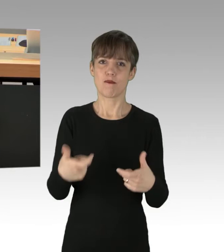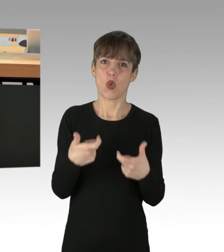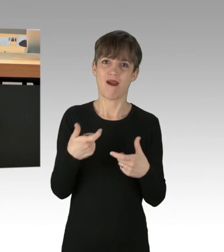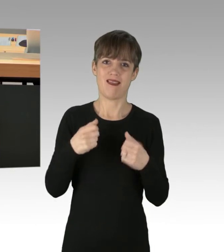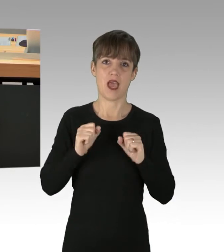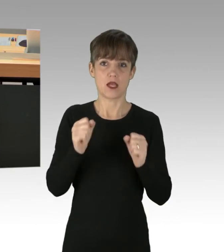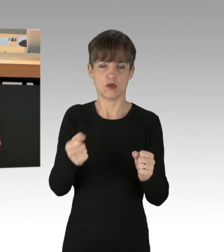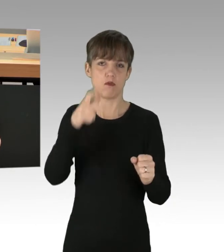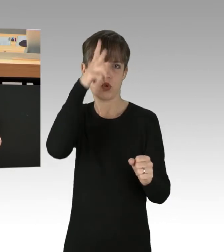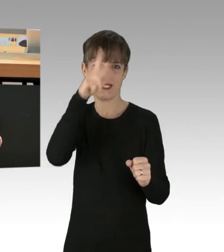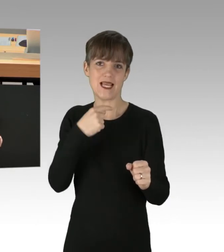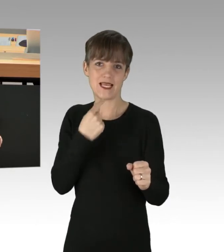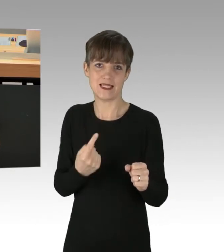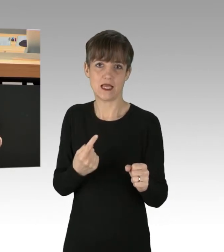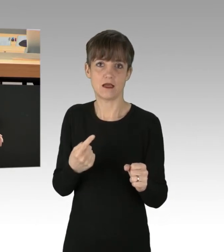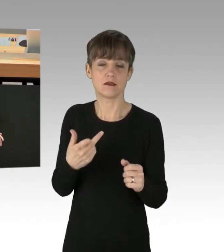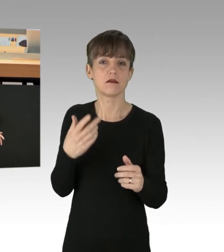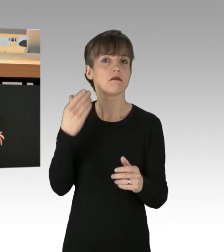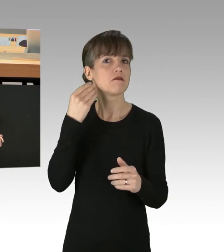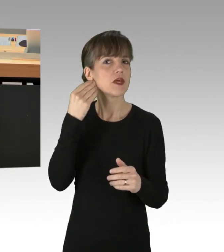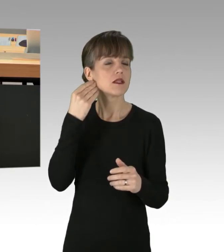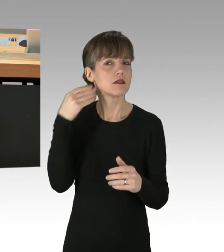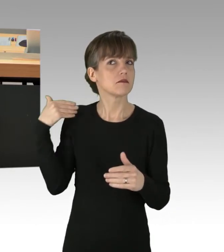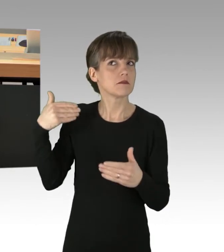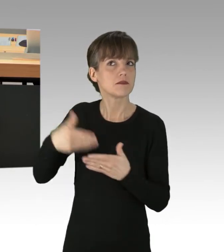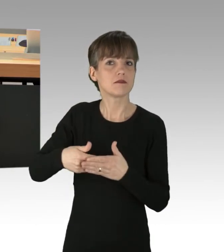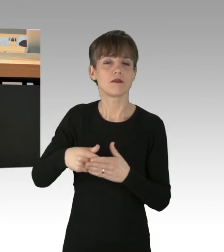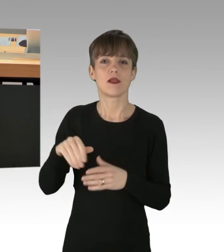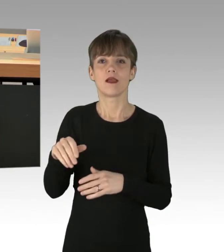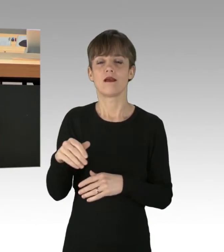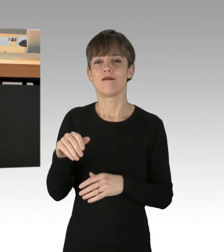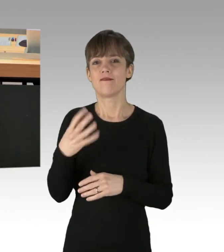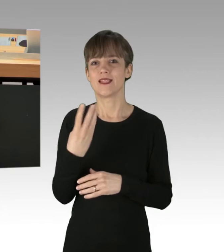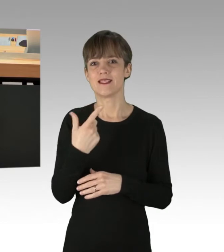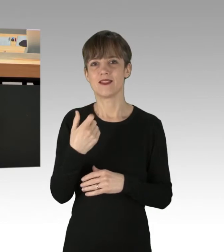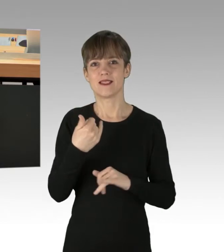seit der ersten, am 24. Januar bis 8. Februar.